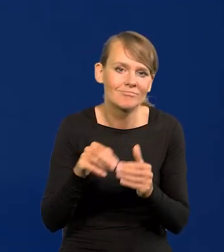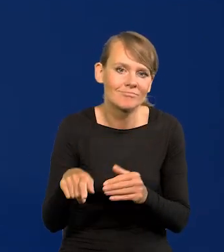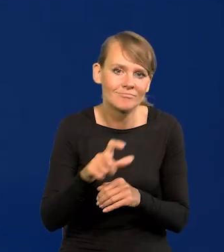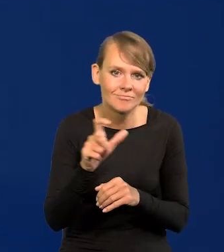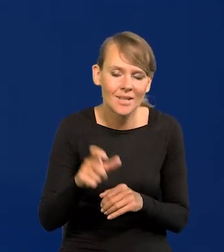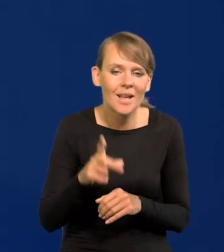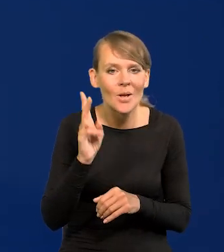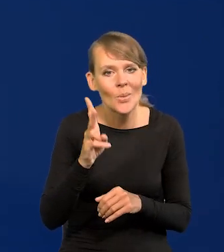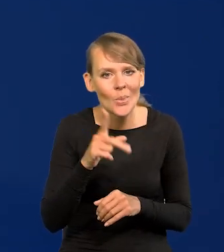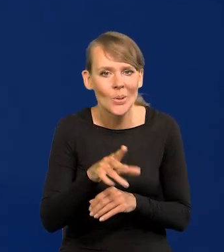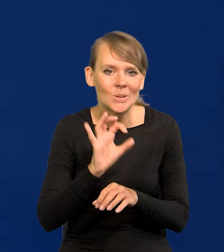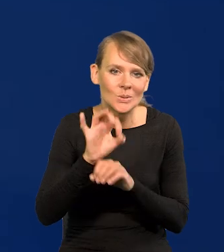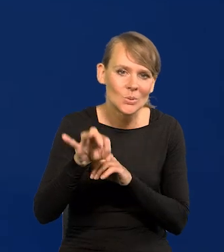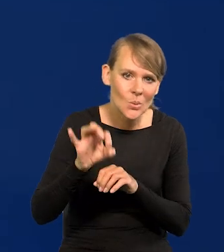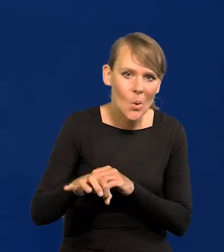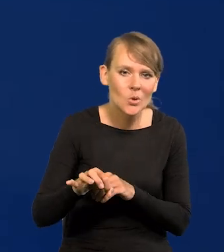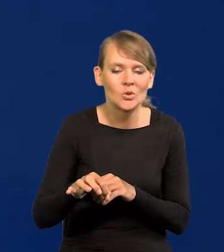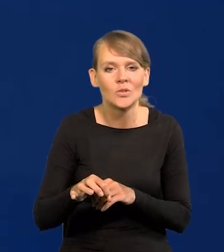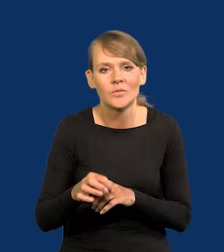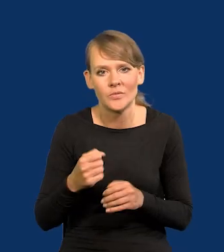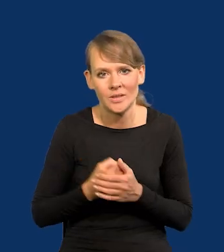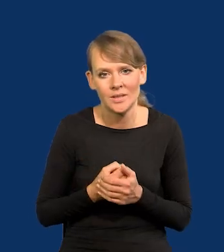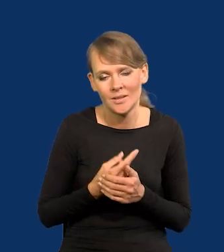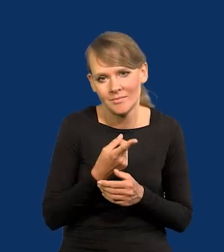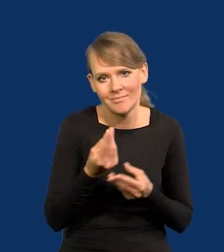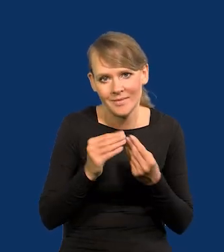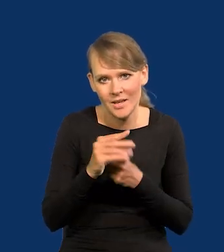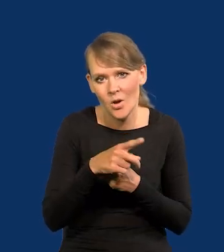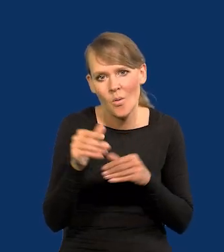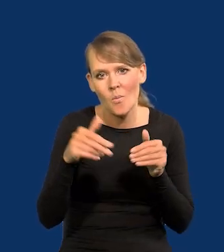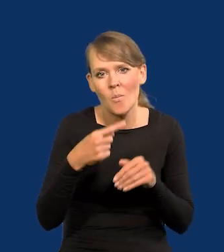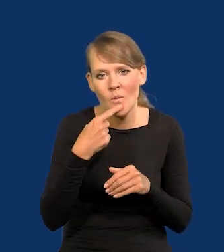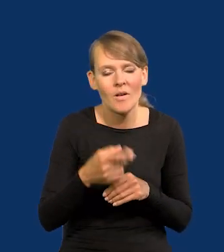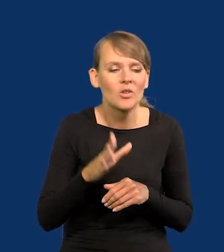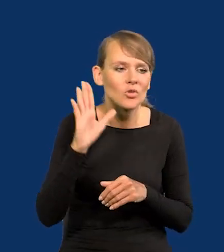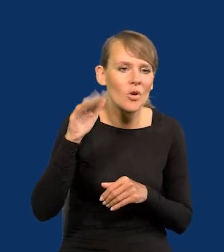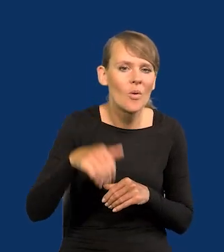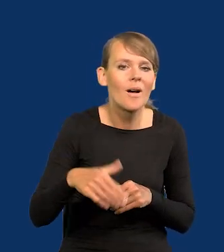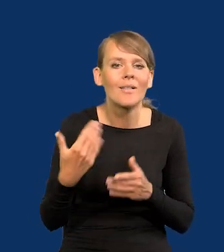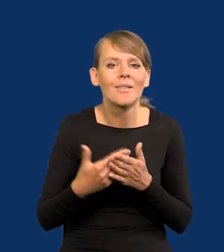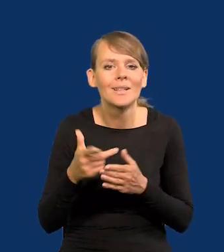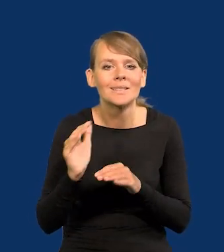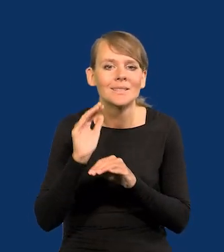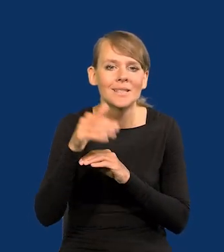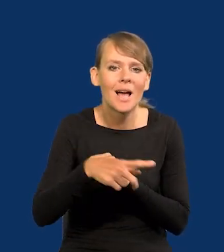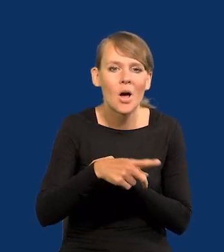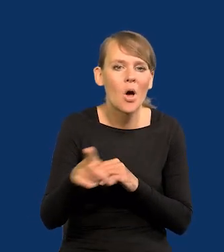Złośliwi mogą powiedzieć, tacy przeważają zawsze, no dobrze, ono trwa, dlatego że tam na Zachodzie się zatrzymali,